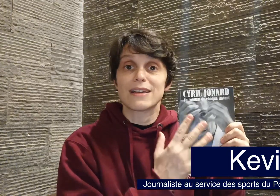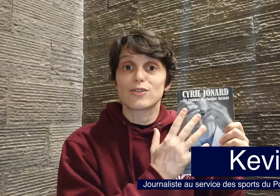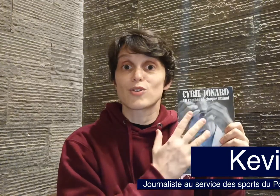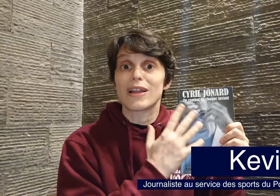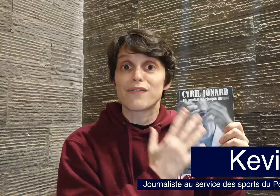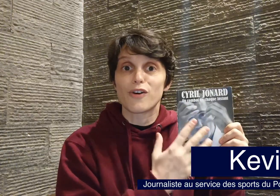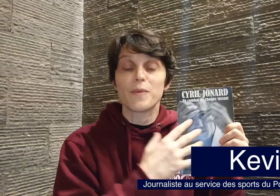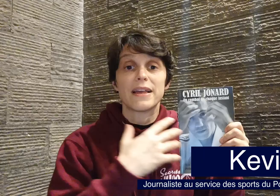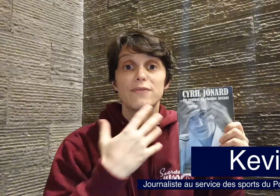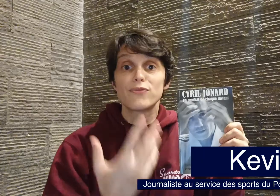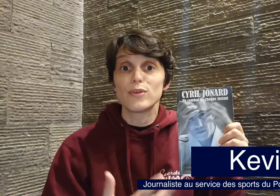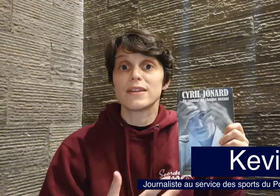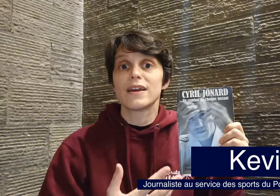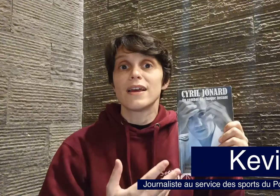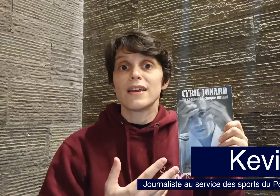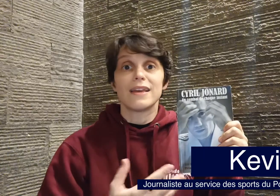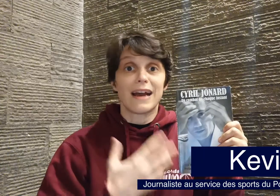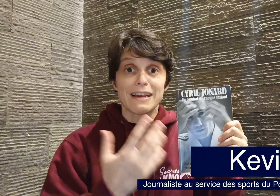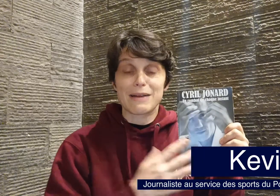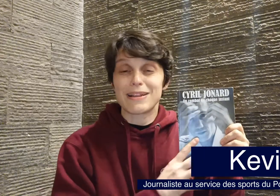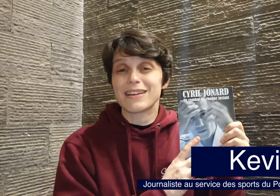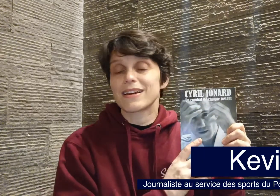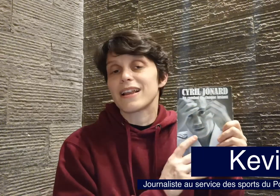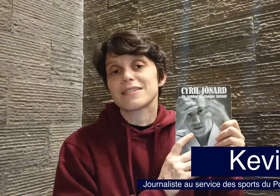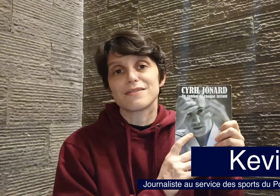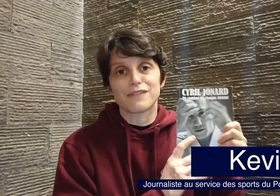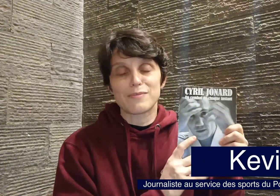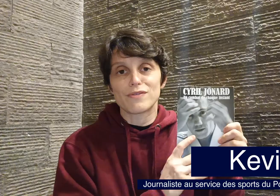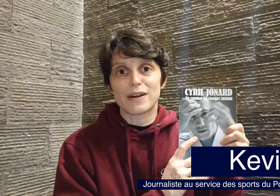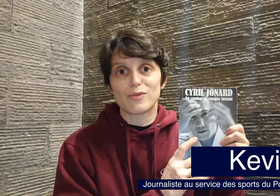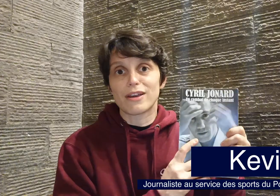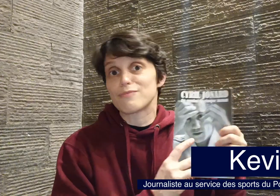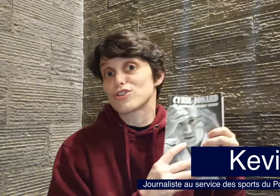lorsque la forme est fluide et agréable à lire, et là c'est vraiment vraiment le cas. Moi je